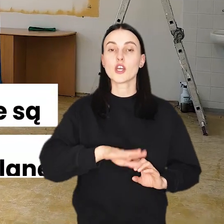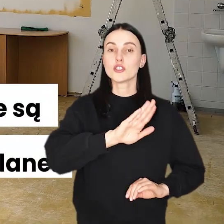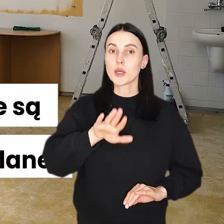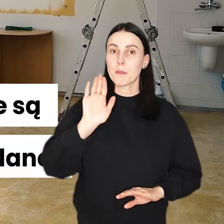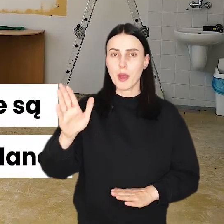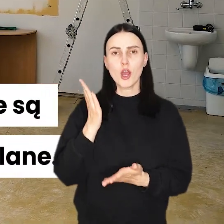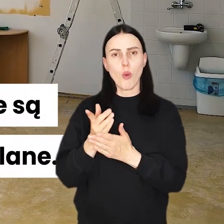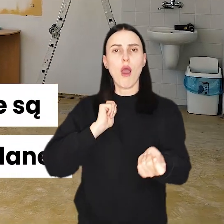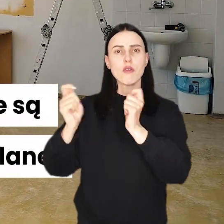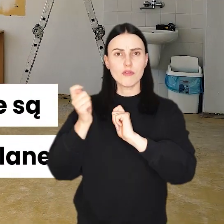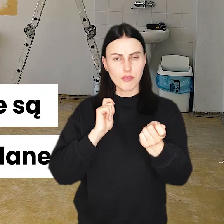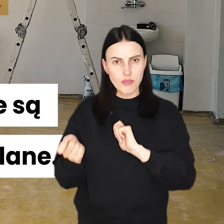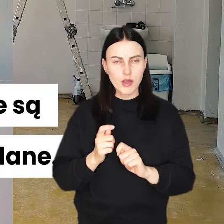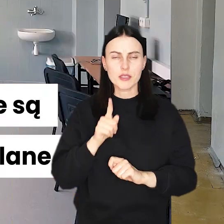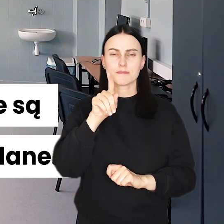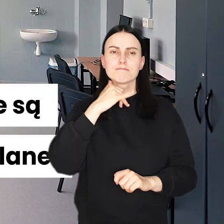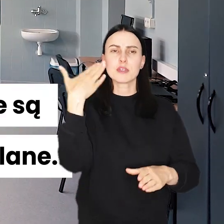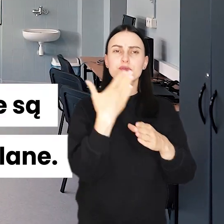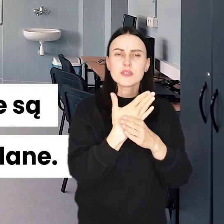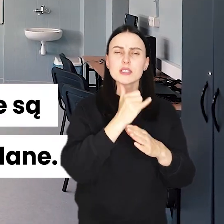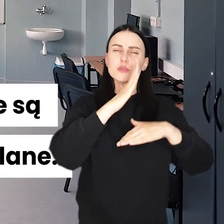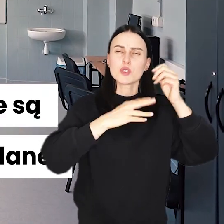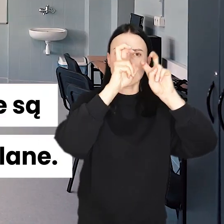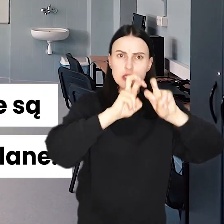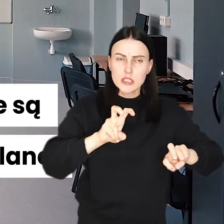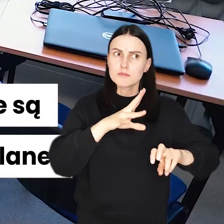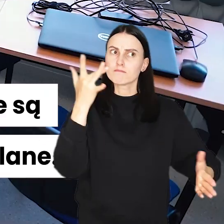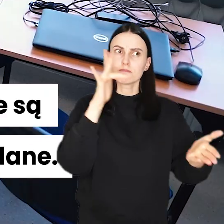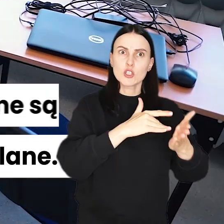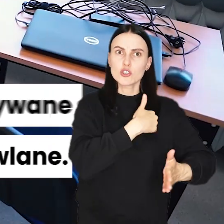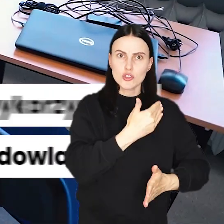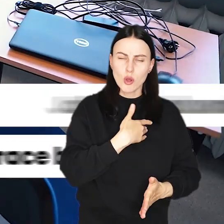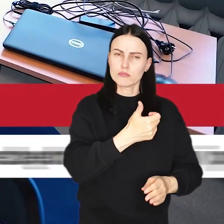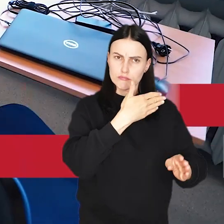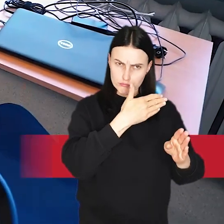Dzieciaki mają już wakacje, ekipy remontowe i budowlane w szkołach wręcz przeciwnie.